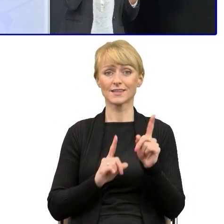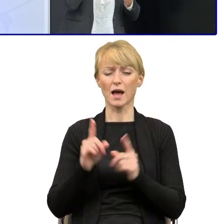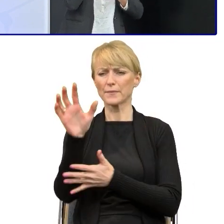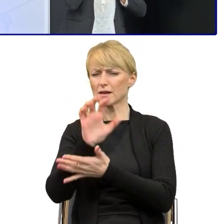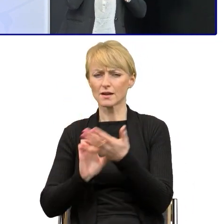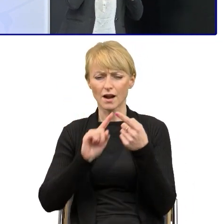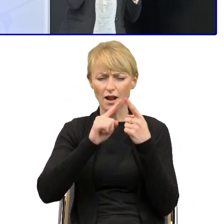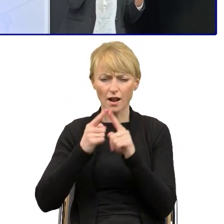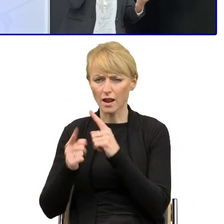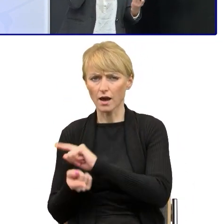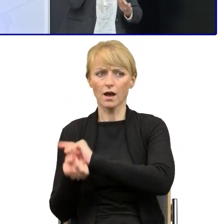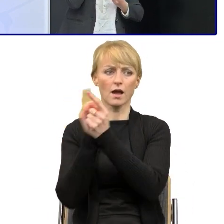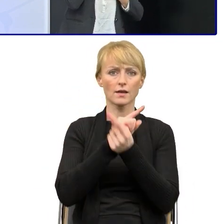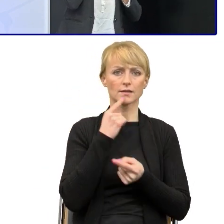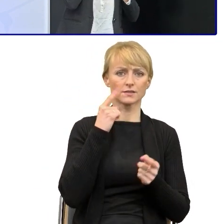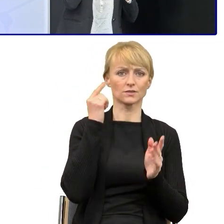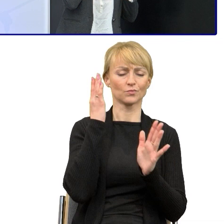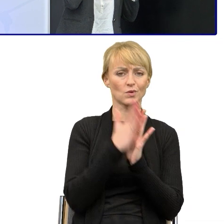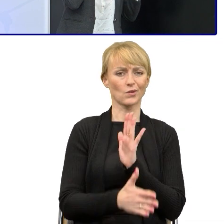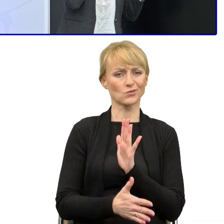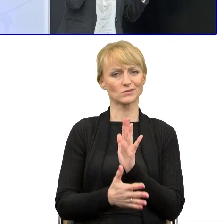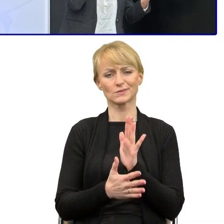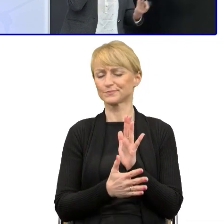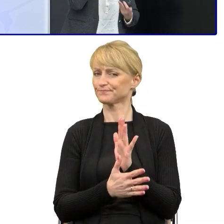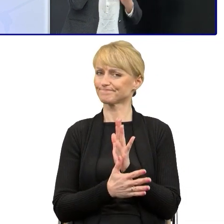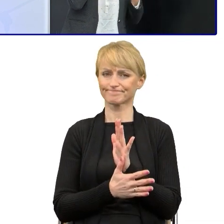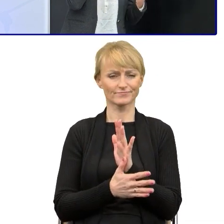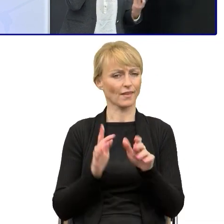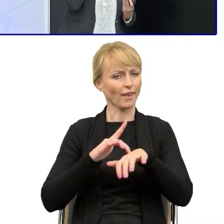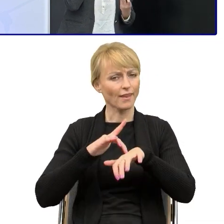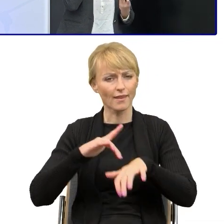tego skomplikowanego słownictwa, znalezienie takich słów, sformułowań,